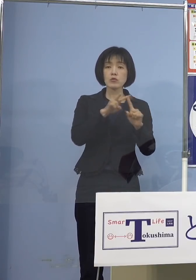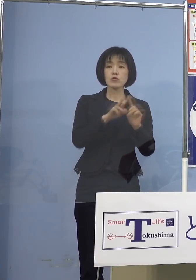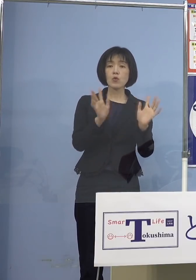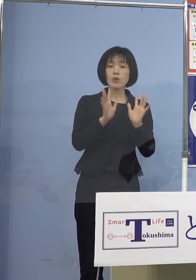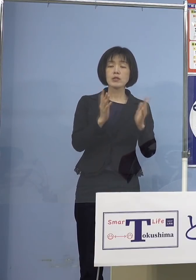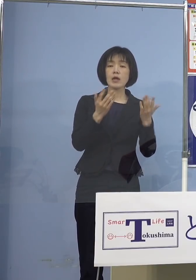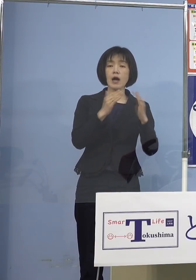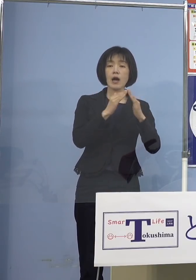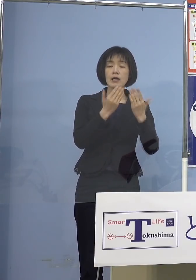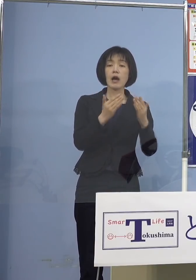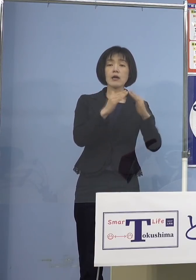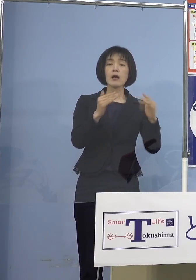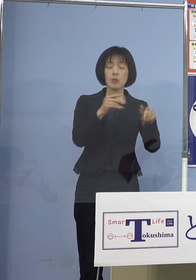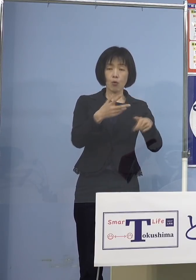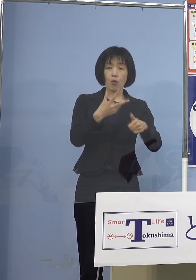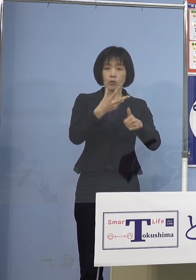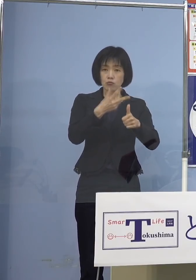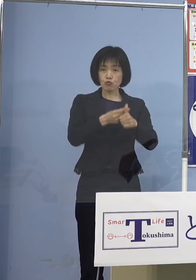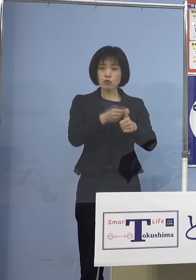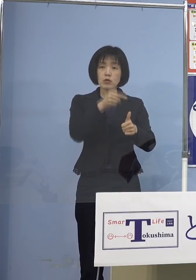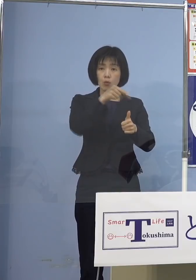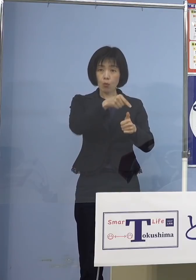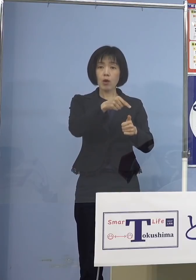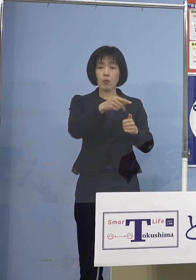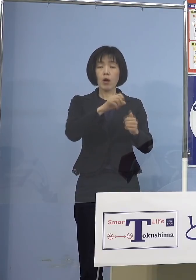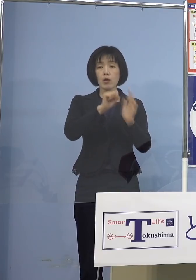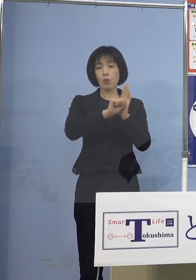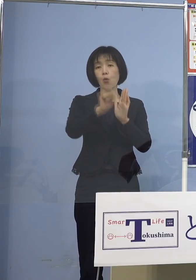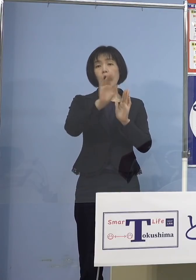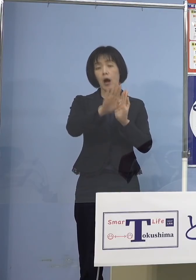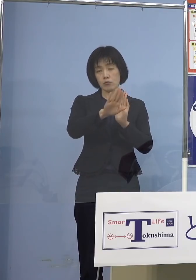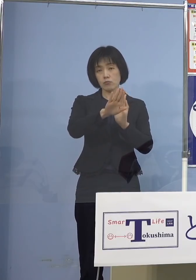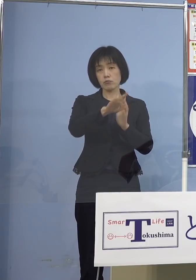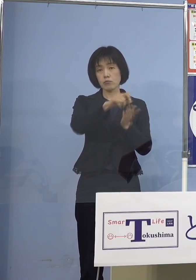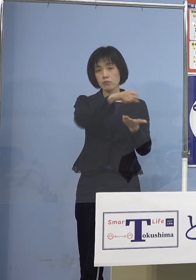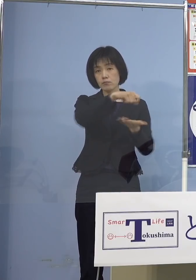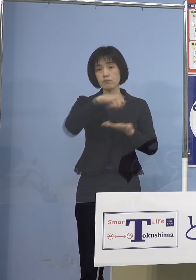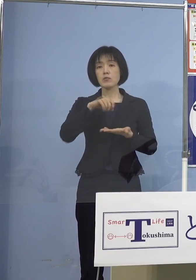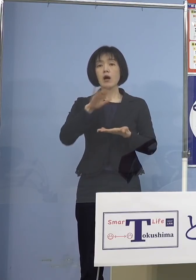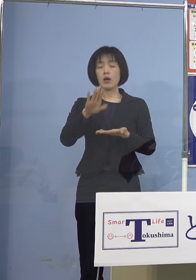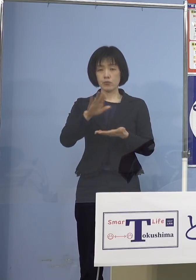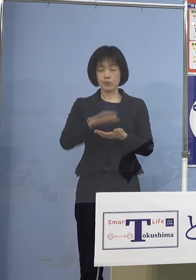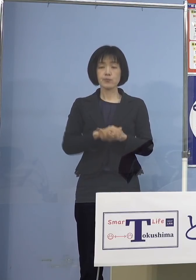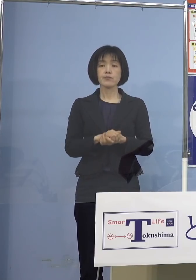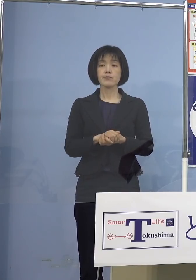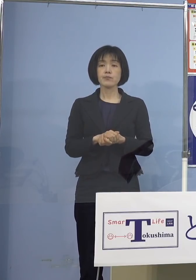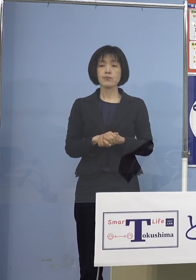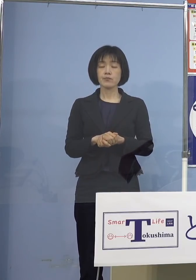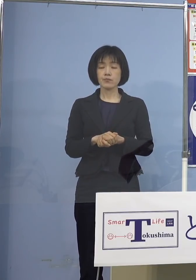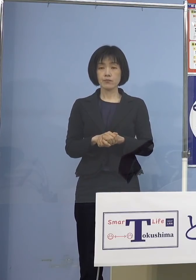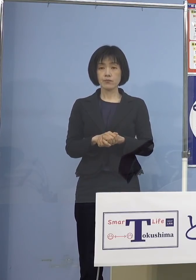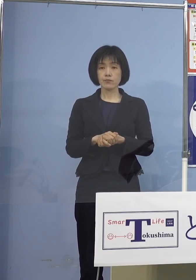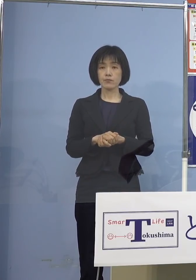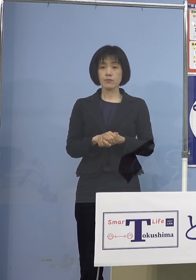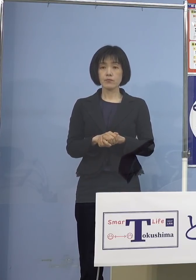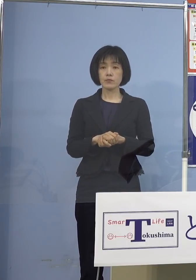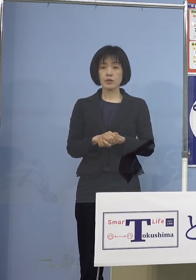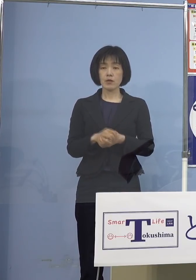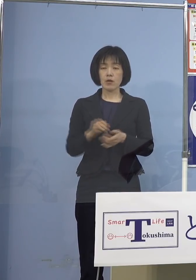効果があるということを 言っていただいているということですので もちろん先ほども申し上げたように 何が何でも打ってくれ